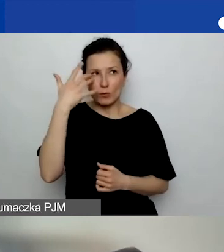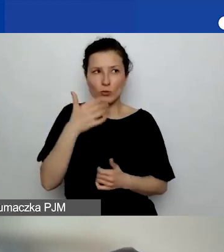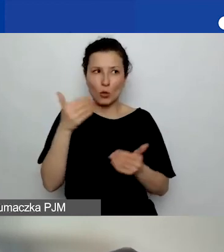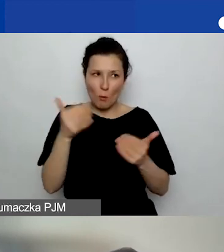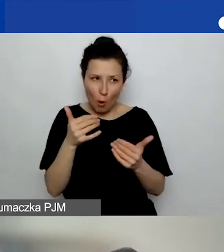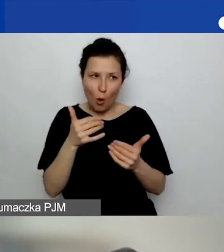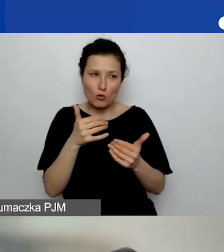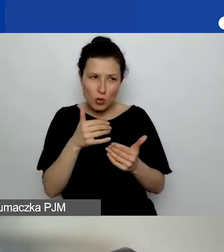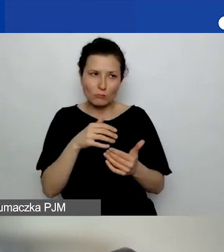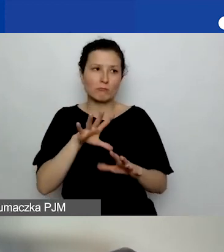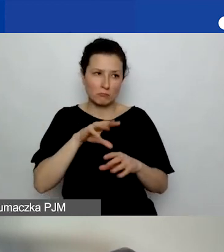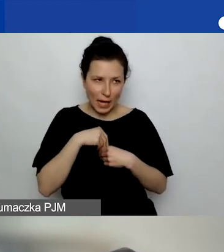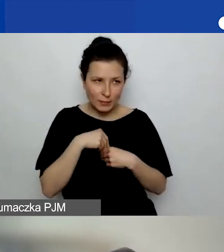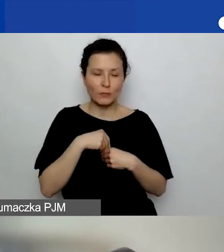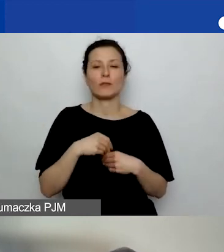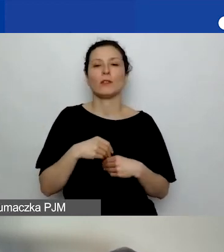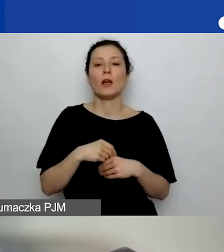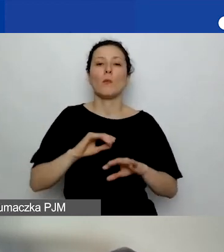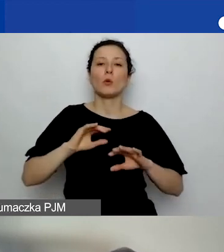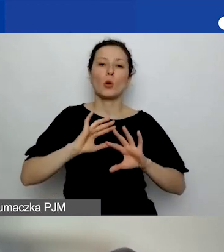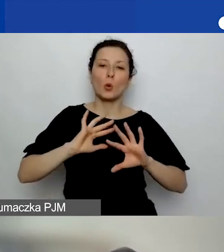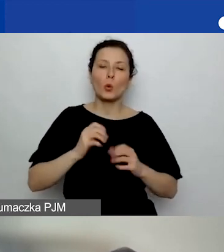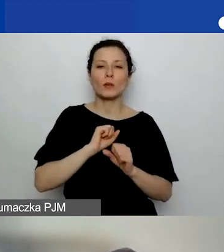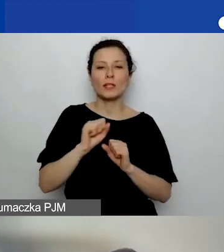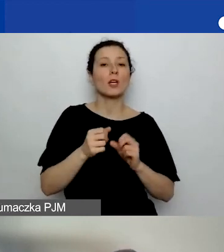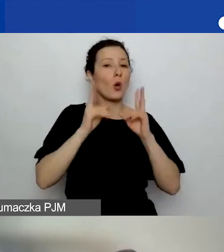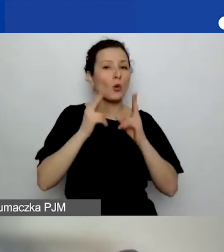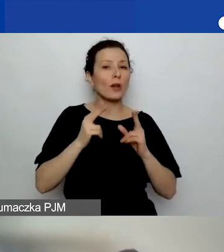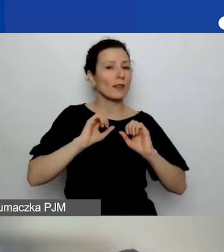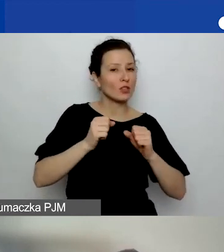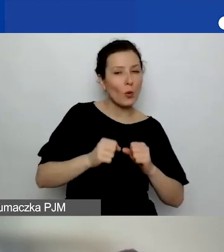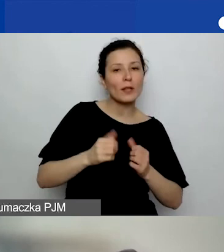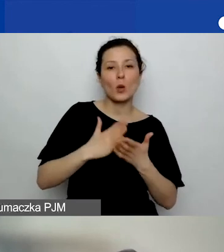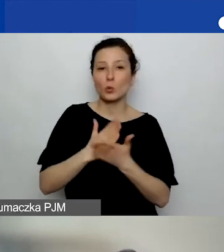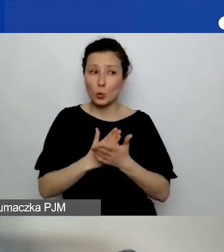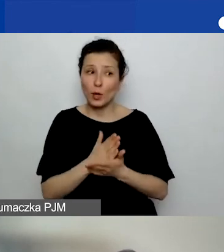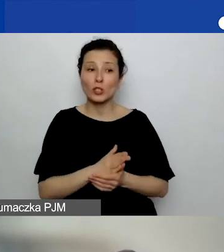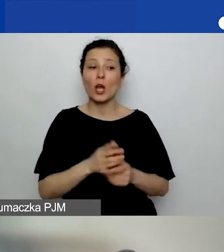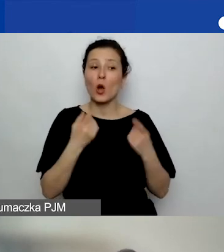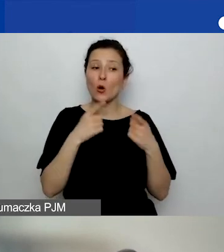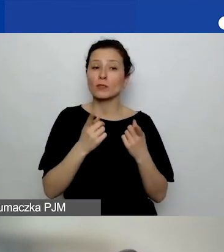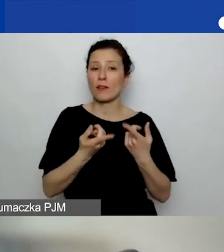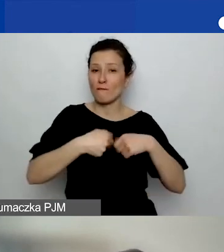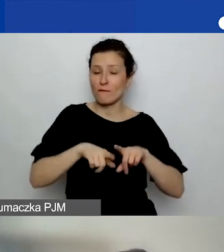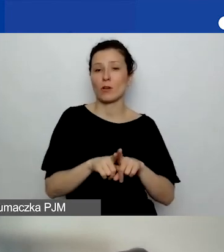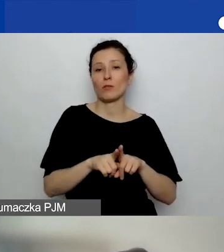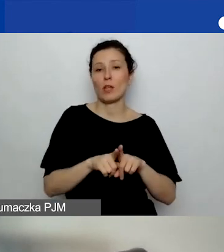bo to konkretne przedsięwzięcie, usługa zrealizowana przez organizację, ale merytorycznie wpisująca się w obszar.